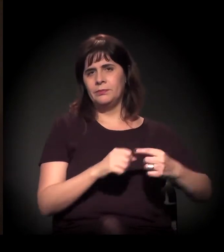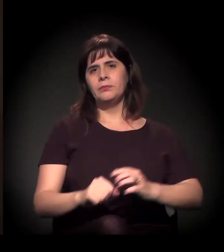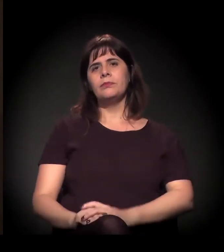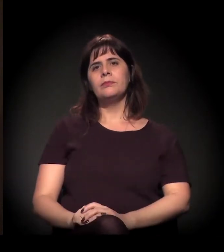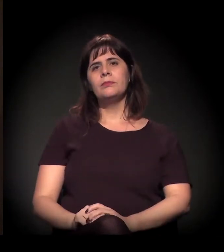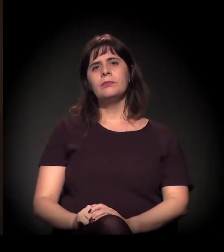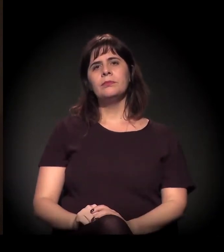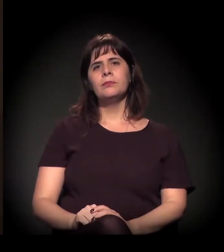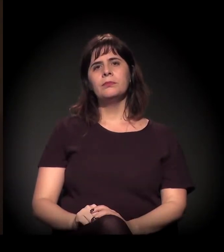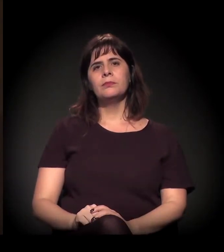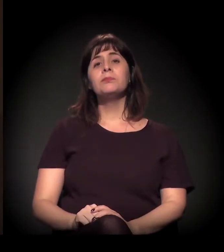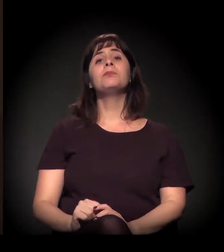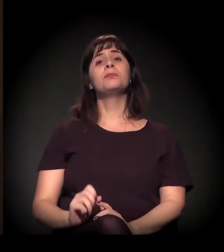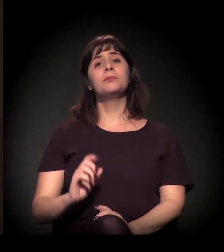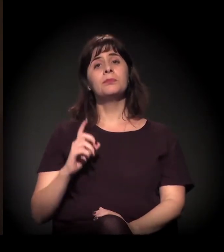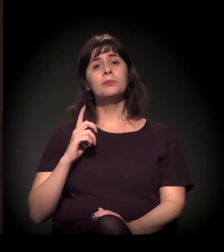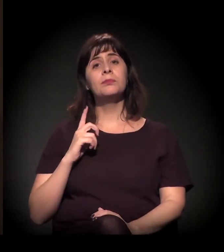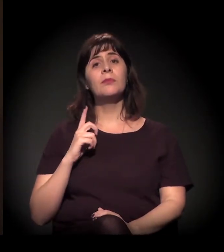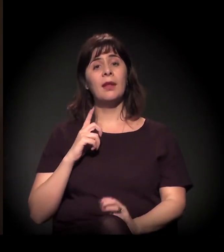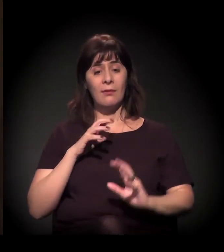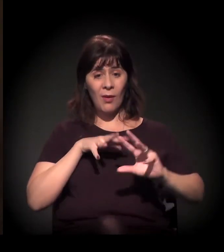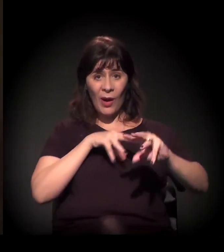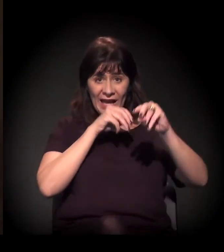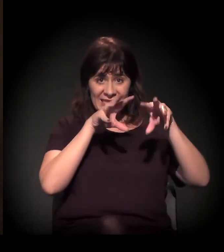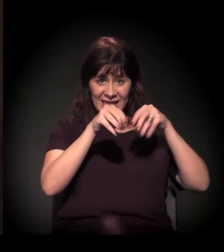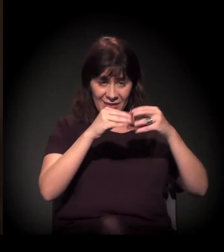E, quando nós recebemos o castelinho,